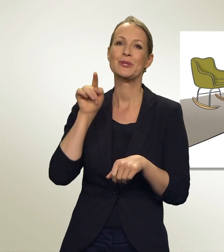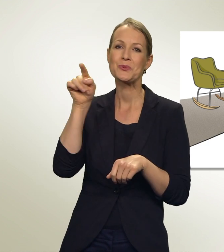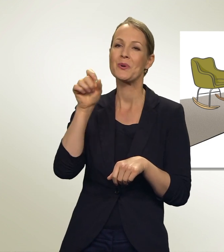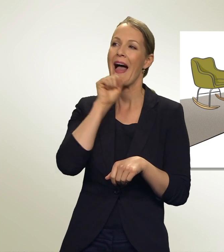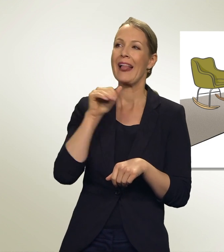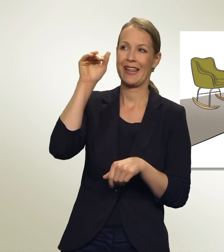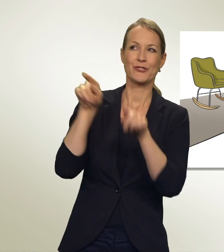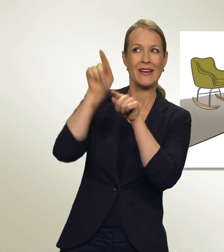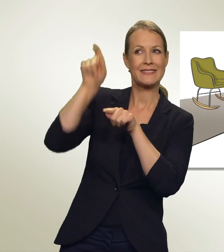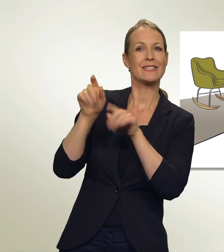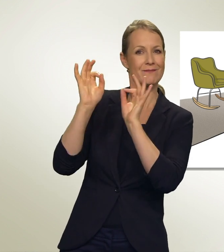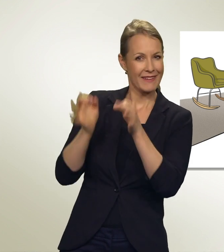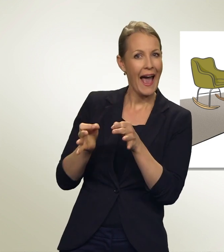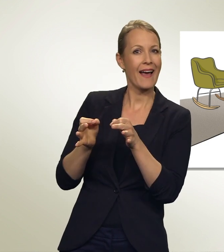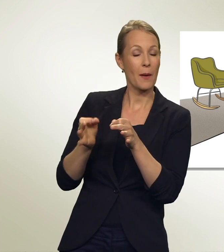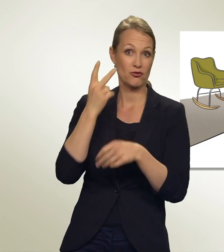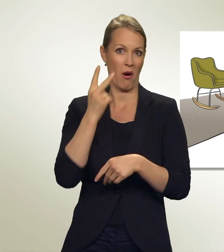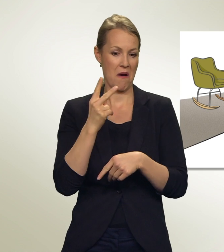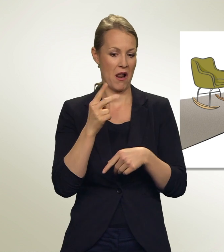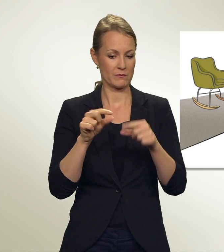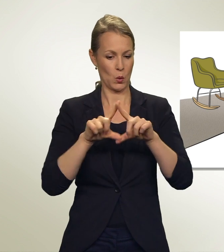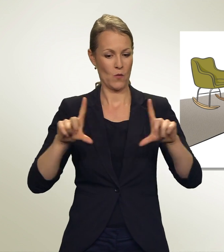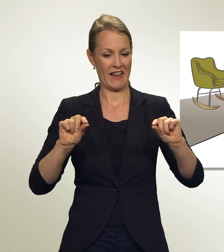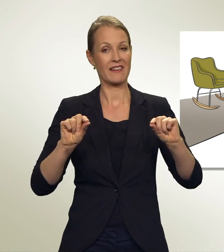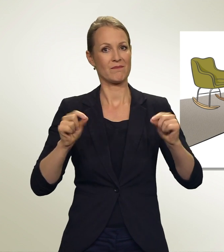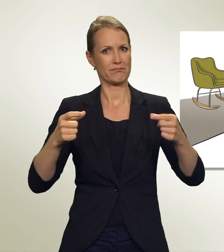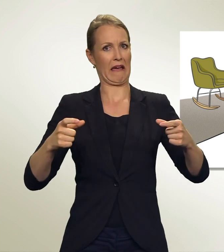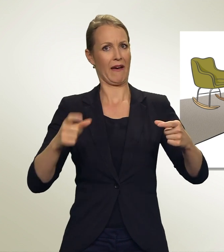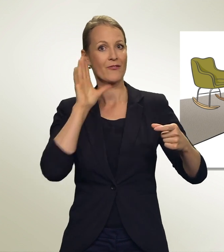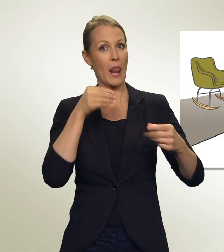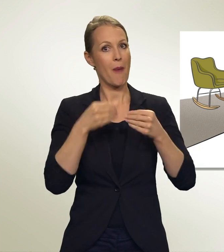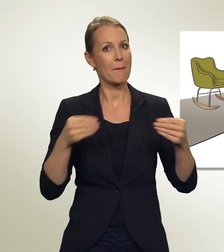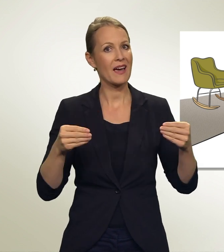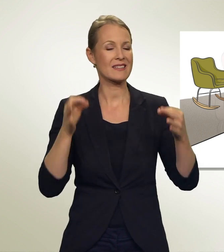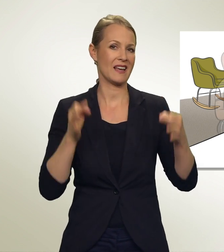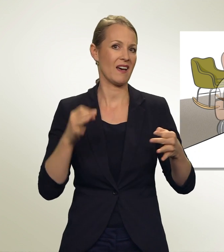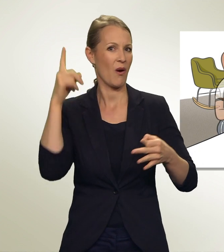Aber schau, dieses dicke Couvert — so viel Papier...! Und sicher ist das Wählen kompliziert...